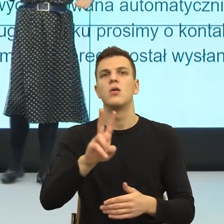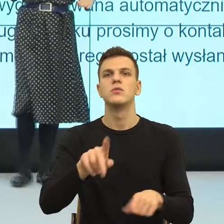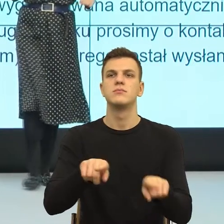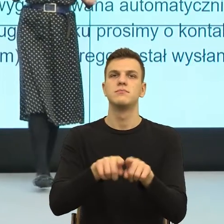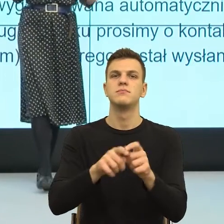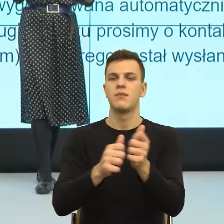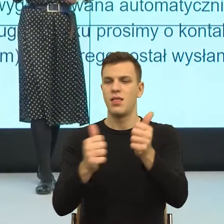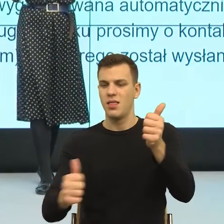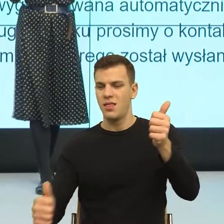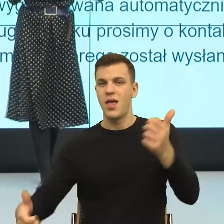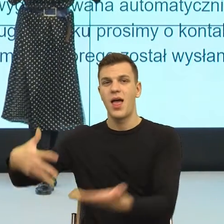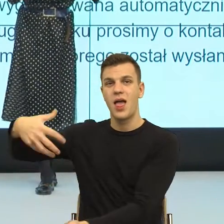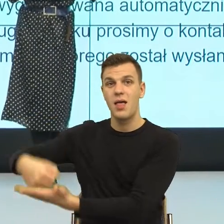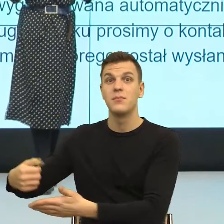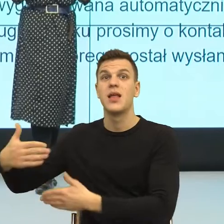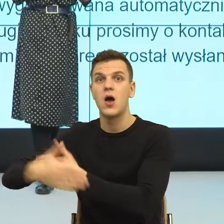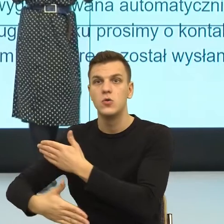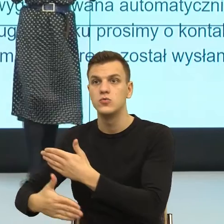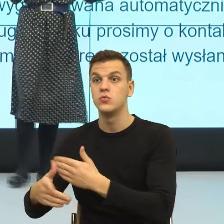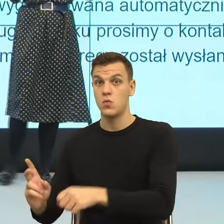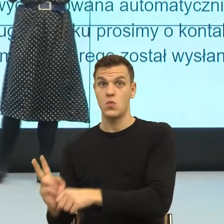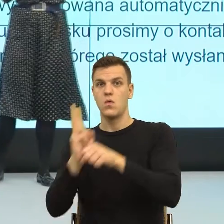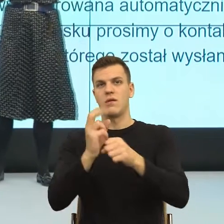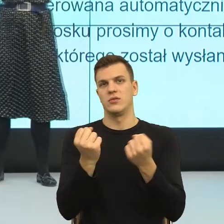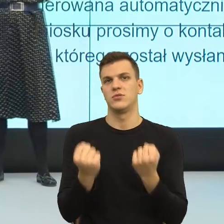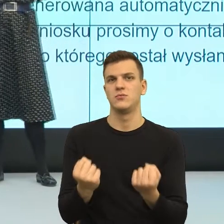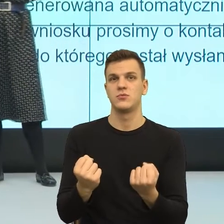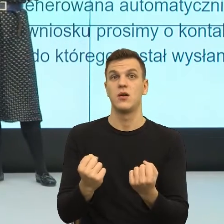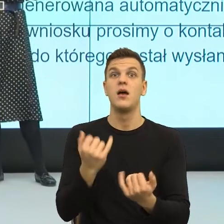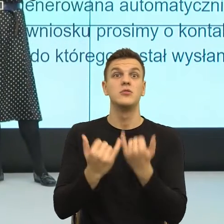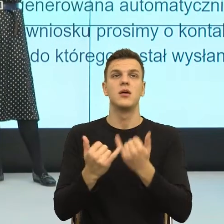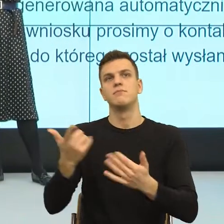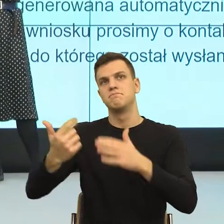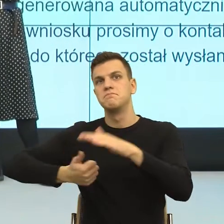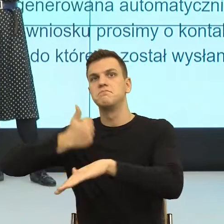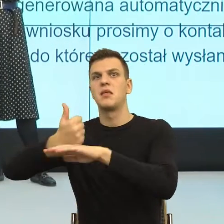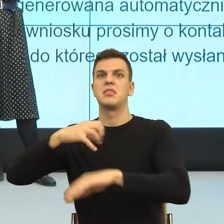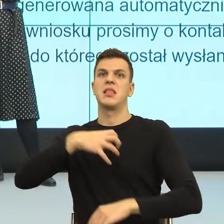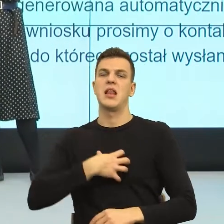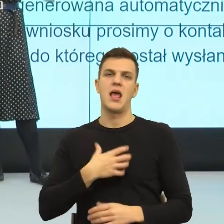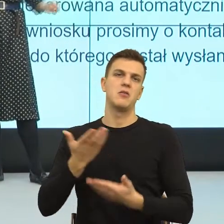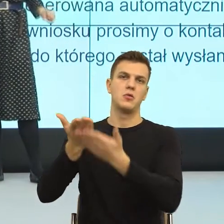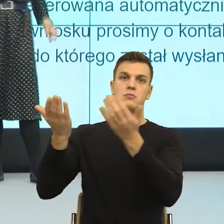Dlatego, że jeżeli ktoś jest wysoko w hierarchii społecznej i ma stanowisko dyrektorskie, to wówczas stanowisko daje mu poczucie ważności.